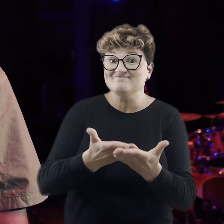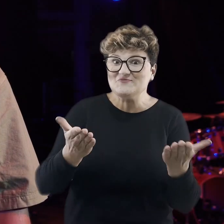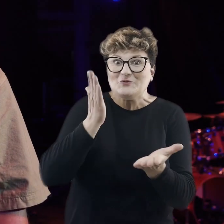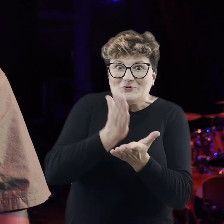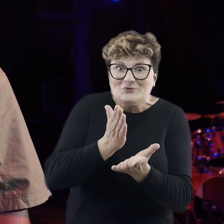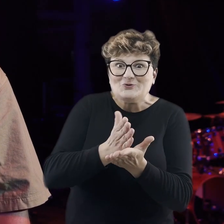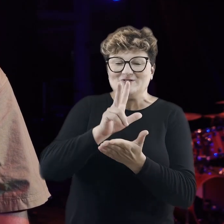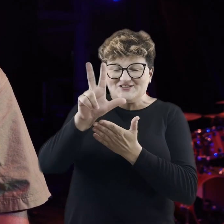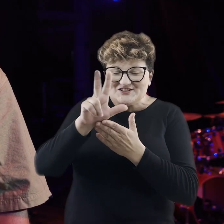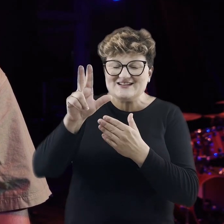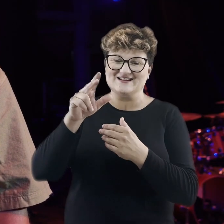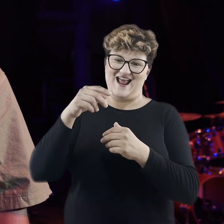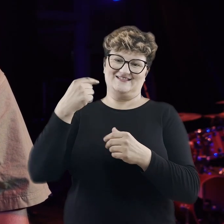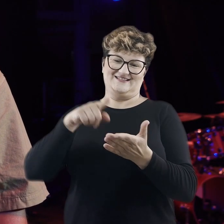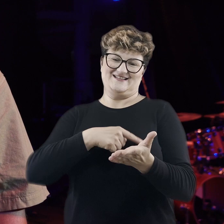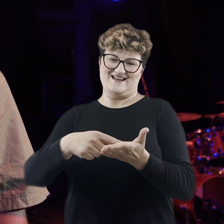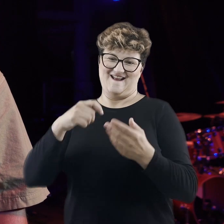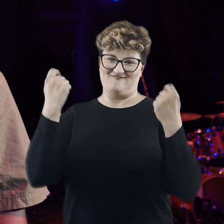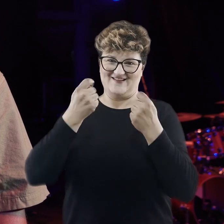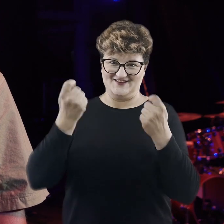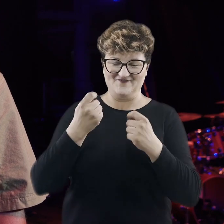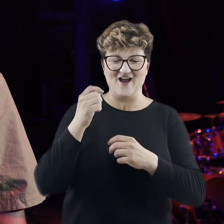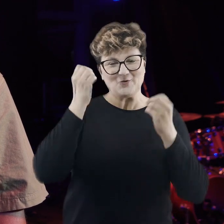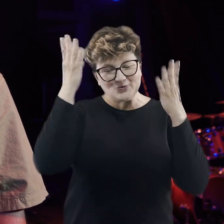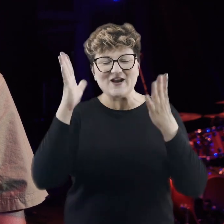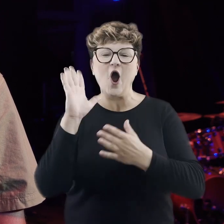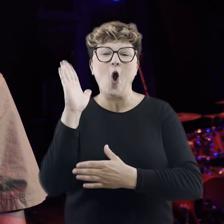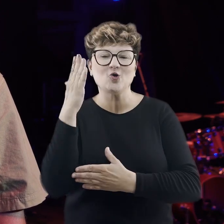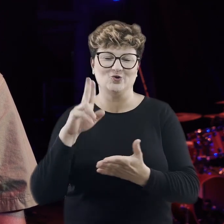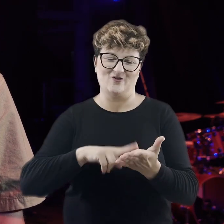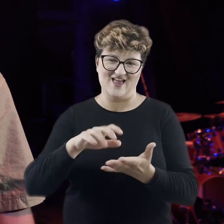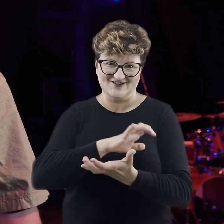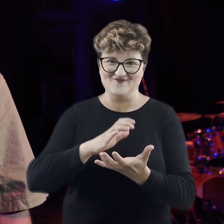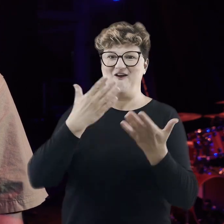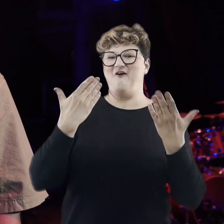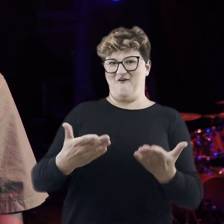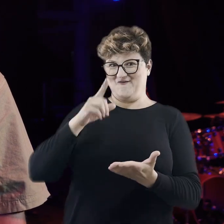Proszę Państwa, za nami trzynasta edycja Festiwalu Kultur Okno na świat, która okazała się kolejnym sukcesem.